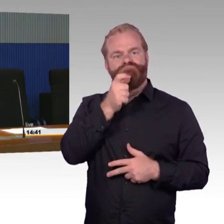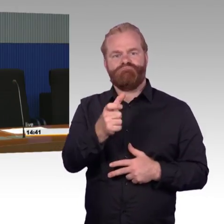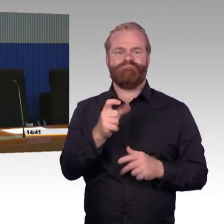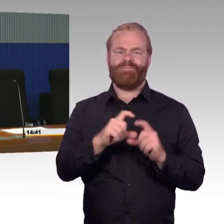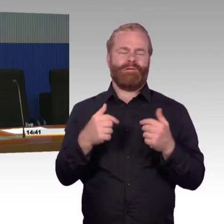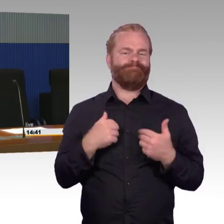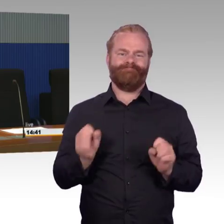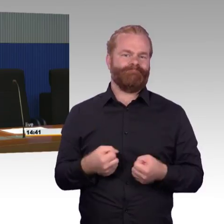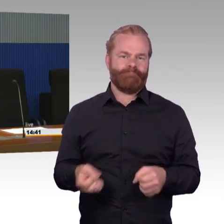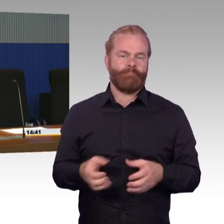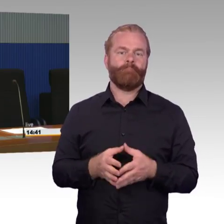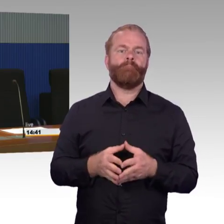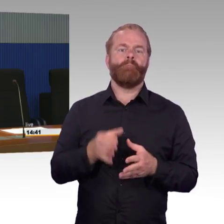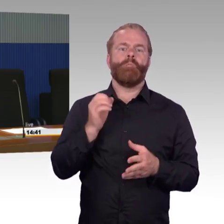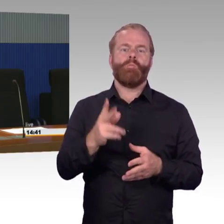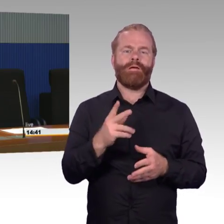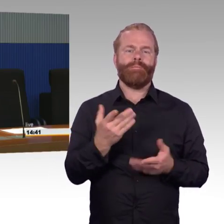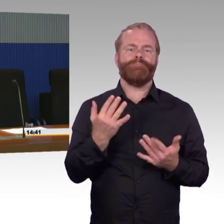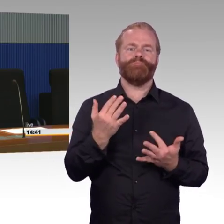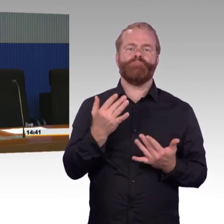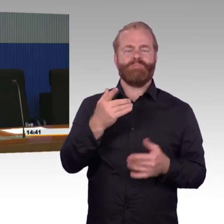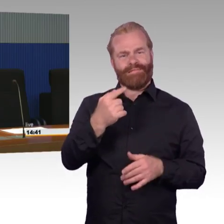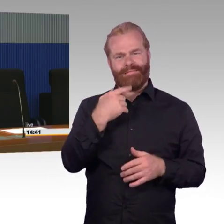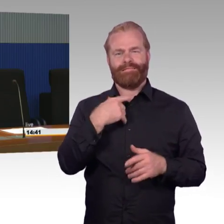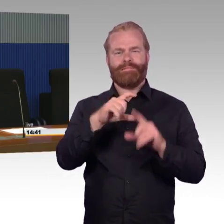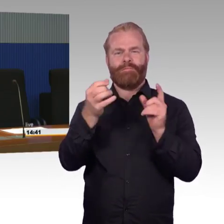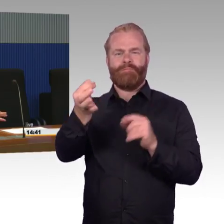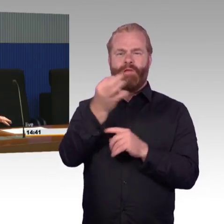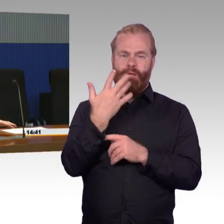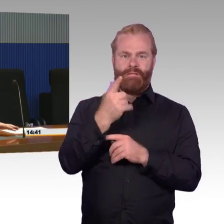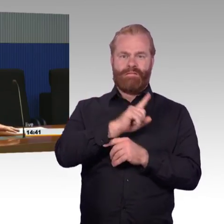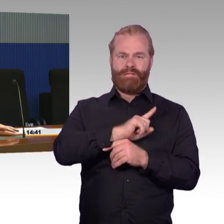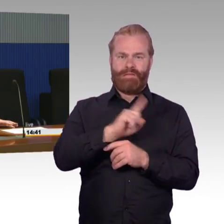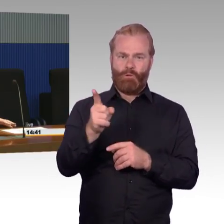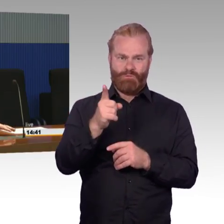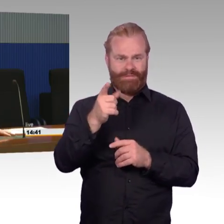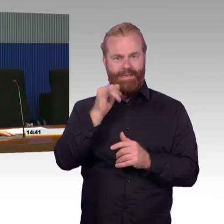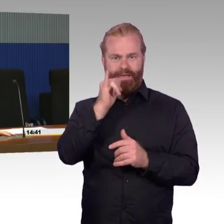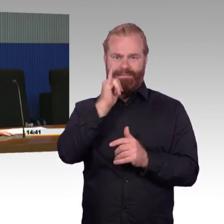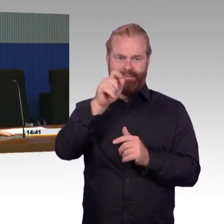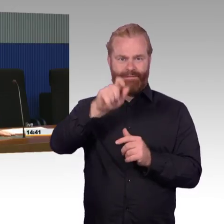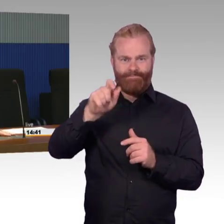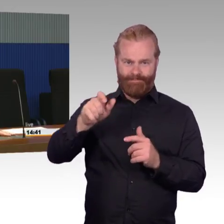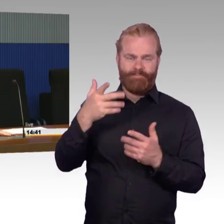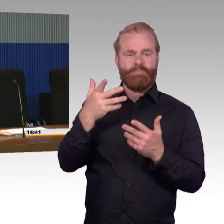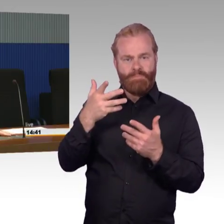Es ist tatsächlich so, dass wir-die Stationen kann man schön trennen zwischen Stationen, die weniger als 1000 Reisende haben und die Stationen,